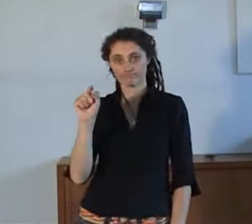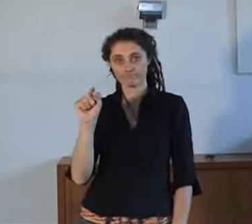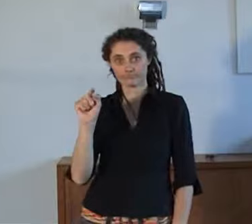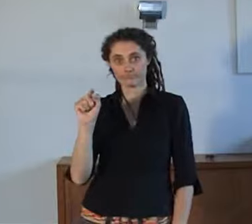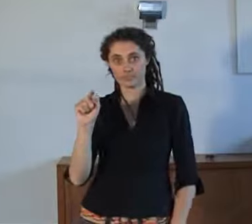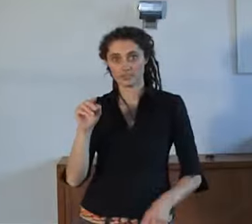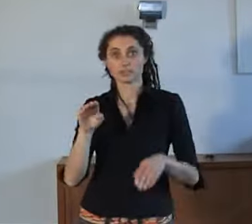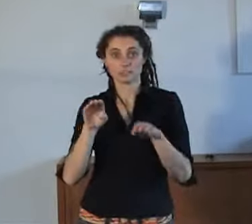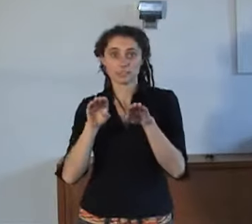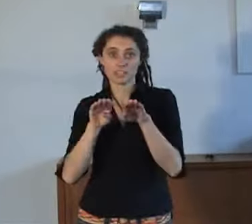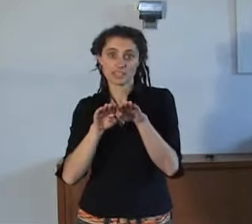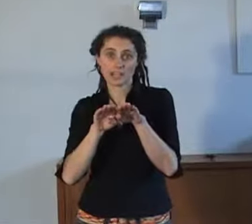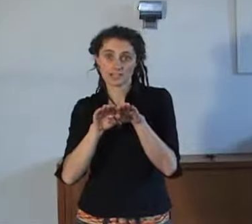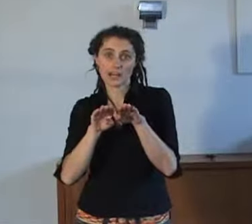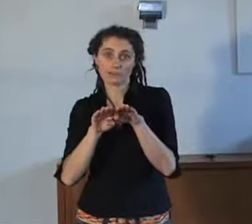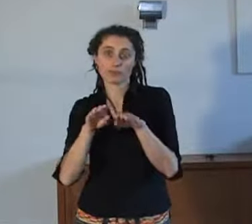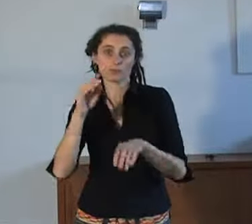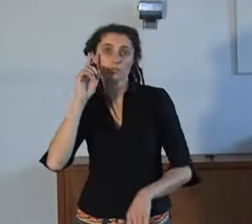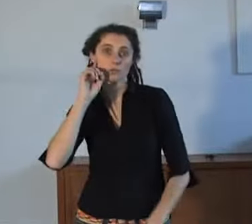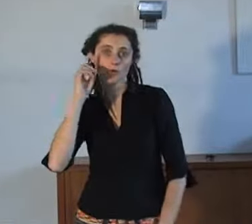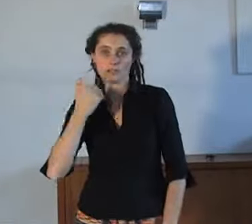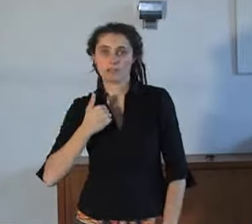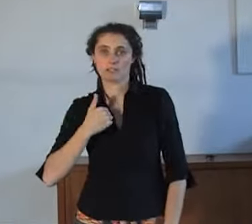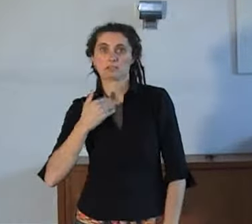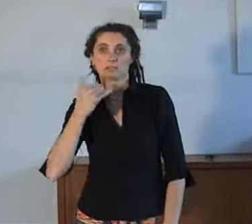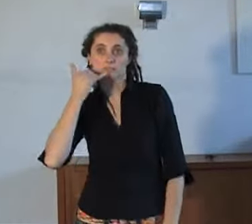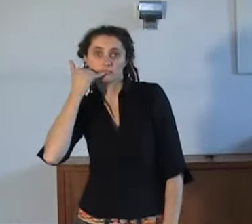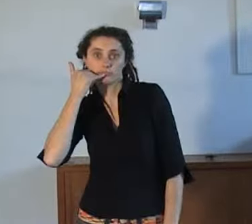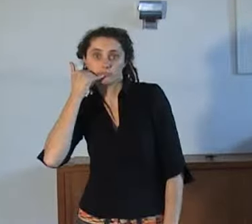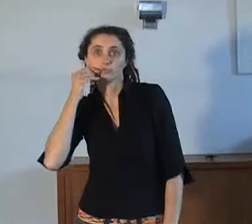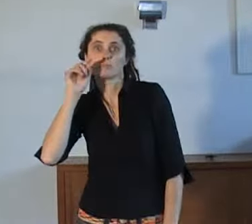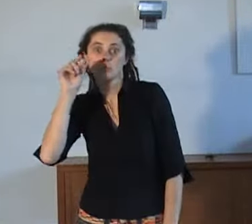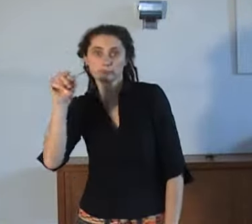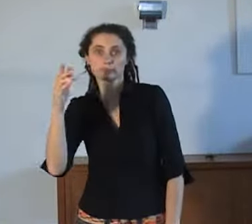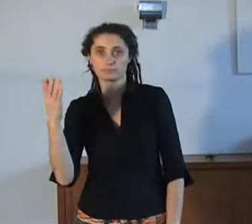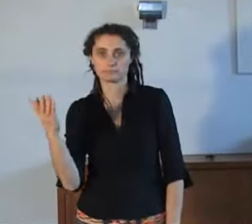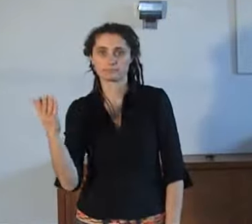Dat is dan hetzelfde nummer dat horende mensen gebruiken als ze noodhulpdiensten willen bereiken.